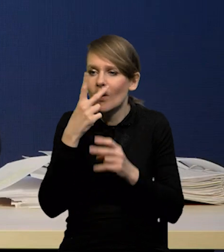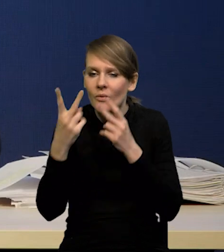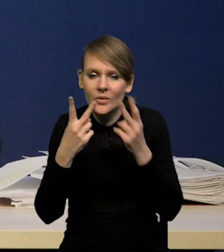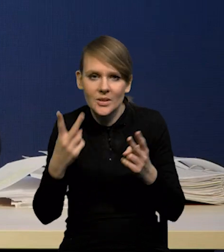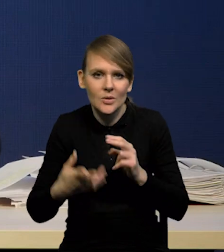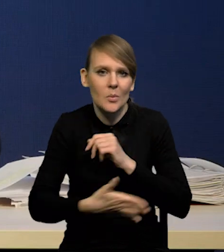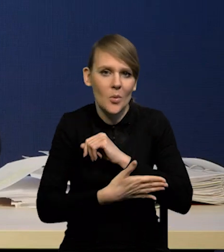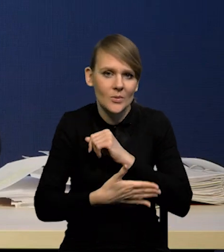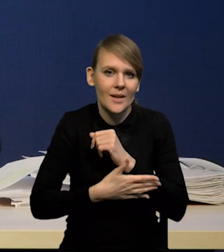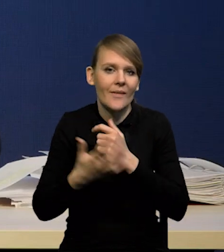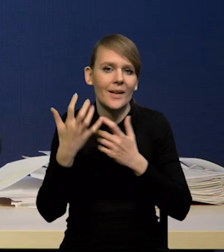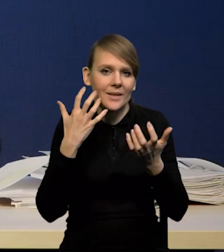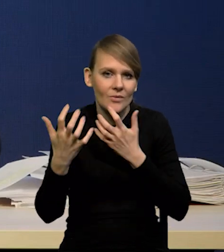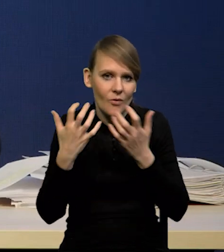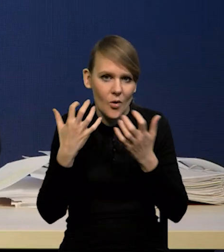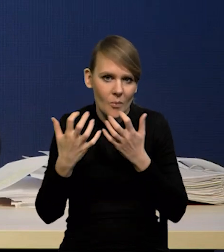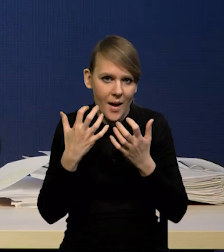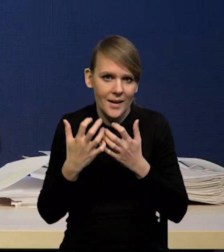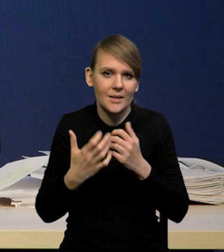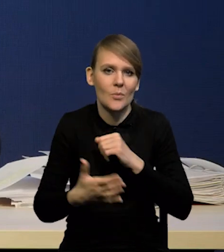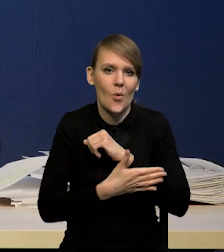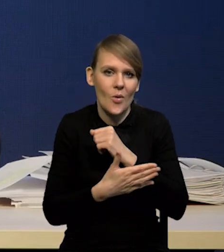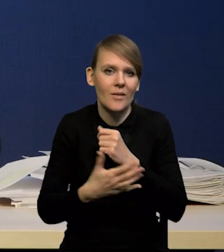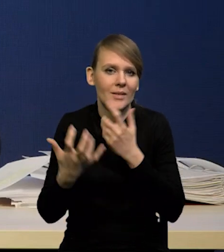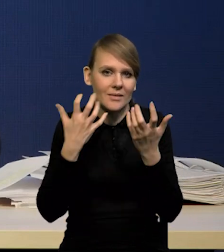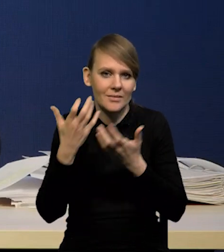na podstawie informacji i danych napływających do nas,